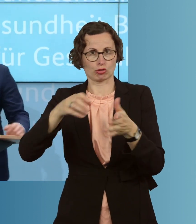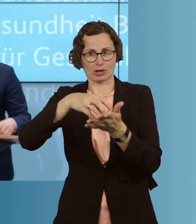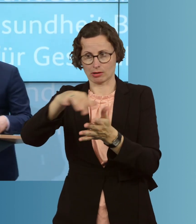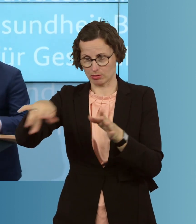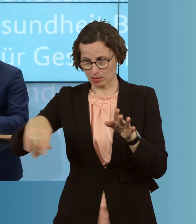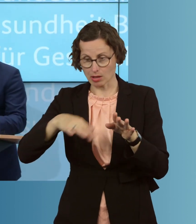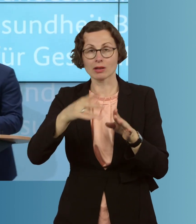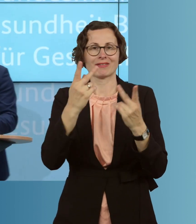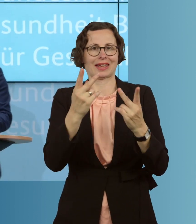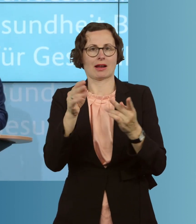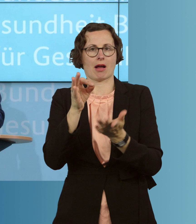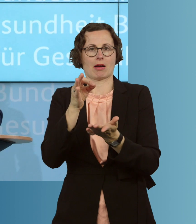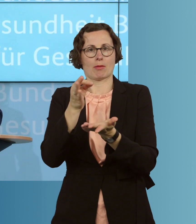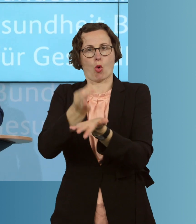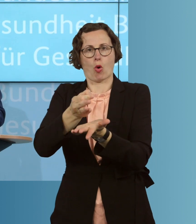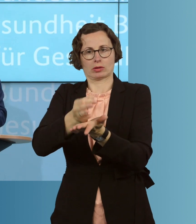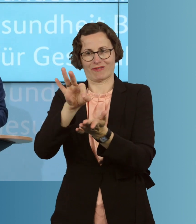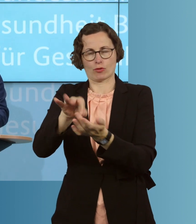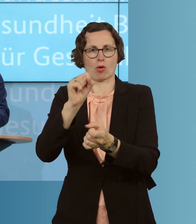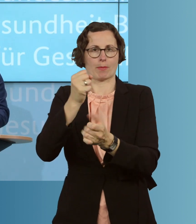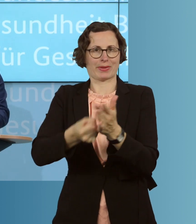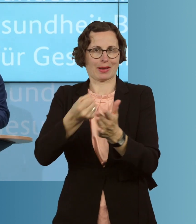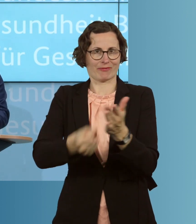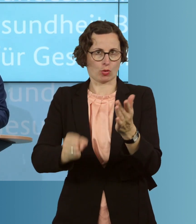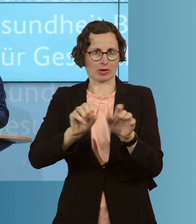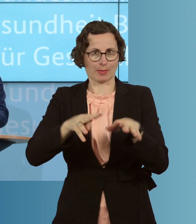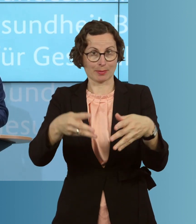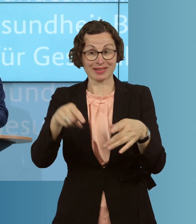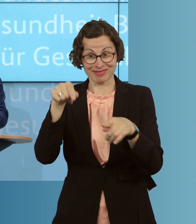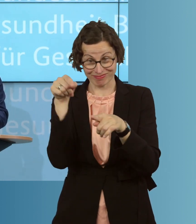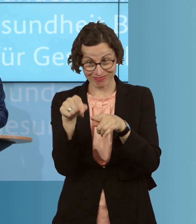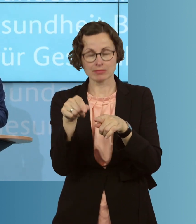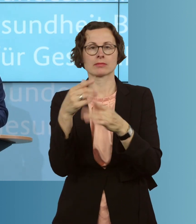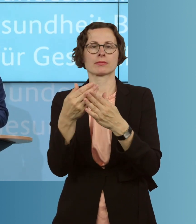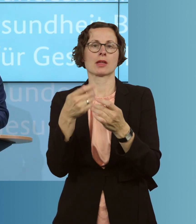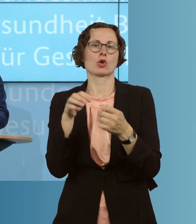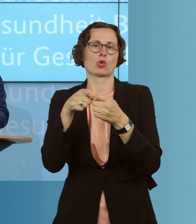in der Bekämpfung dieser Epidemie. Sie verfolgen die Kontakte nach, und das ist